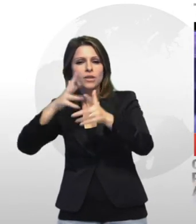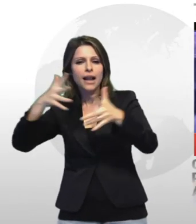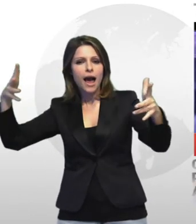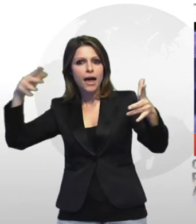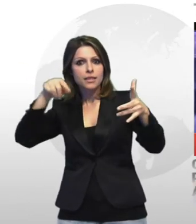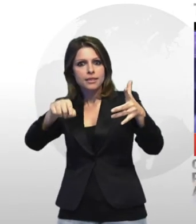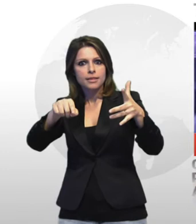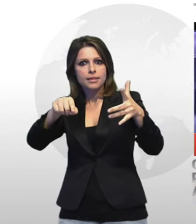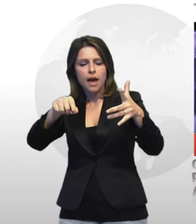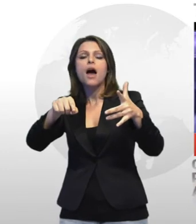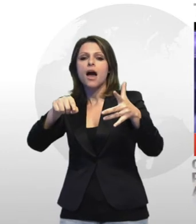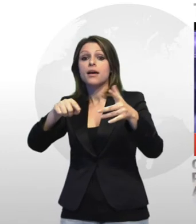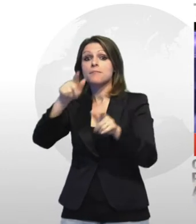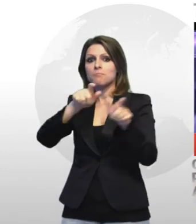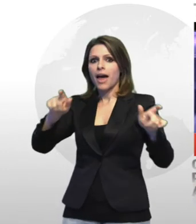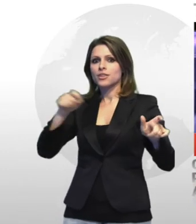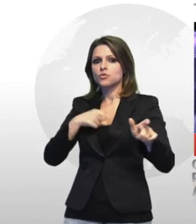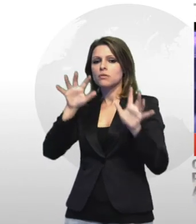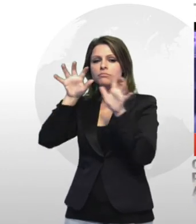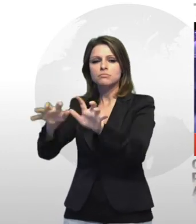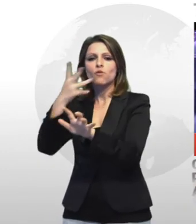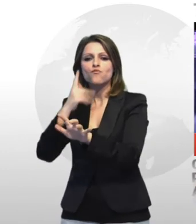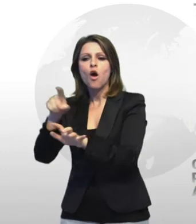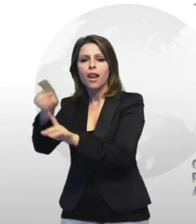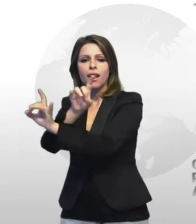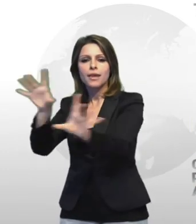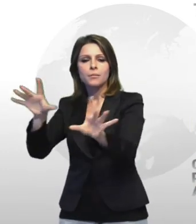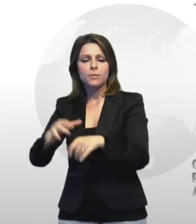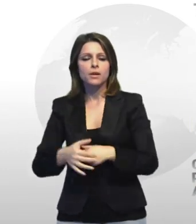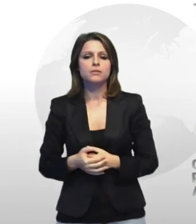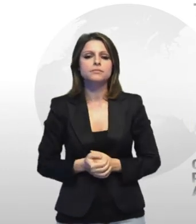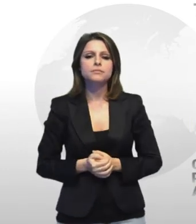a rubare rame in un deposito del vecchio supermercato mongolfiera